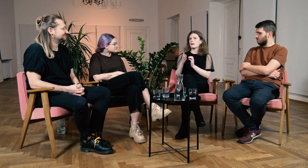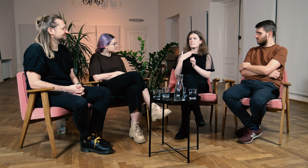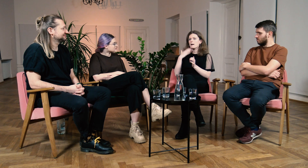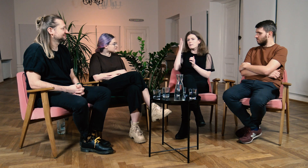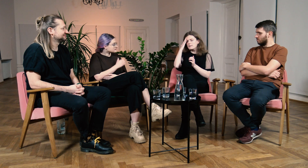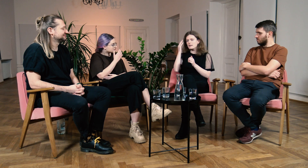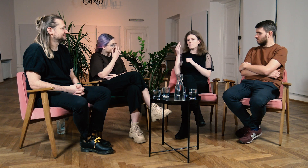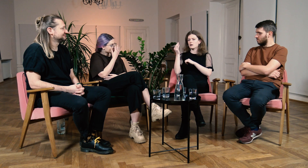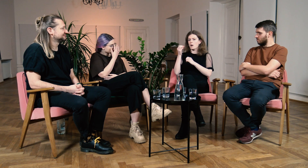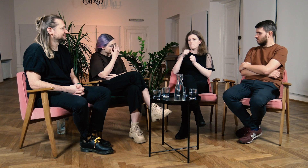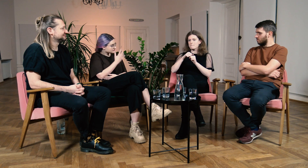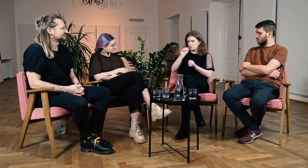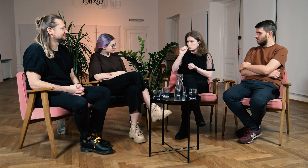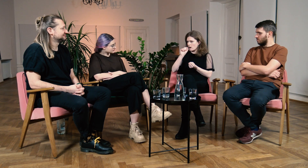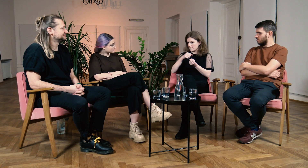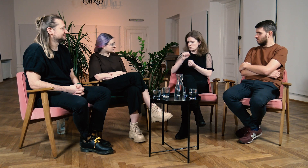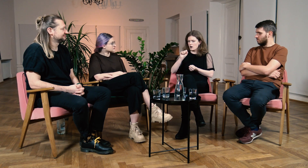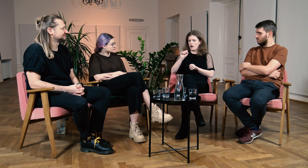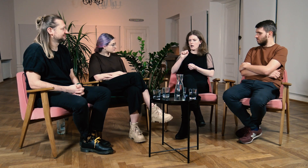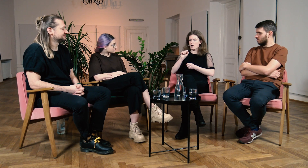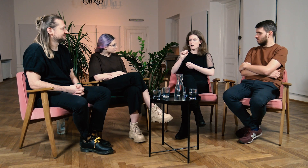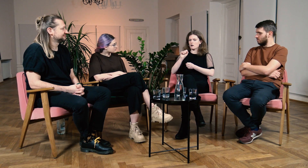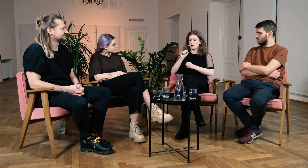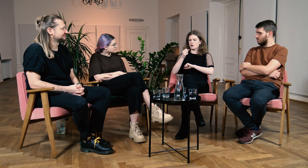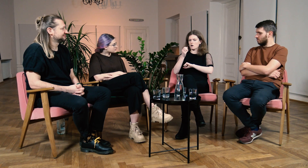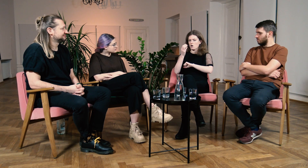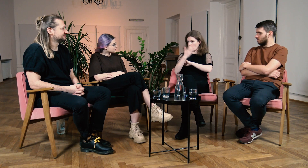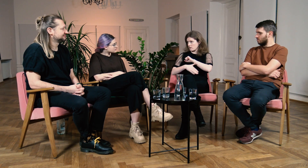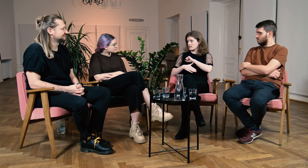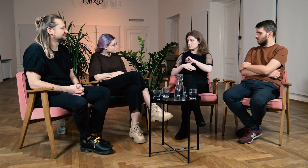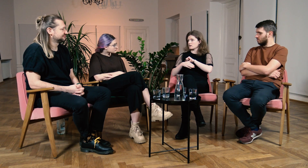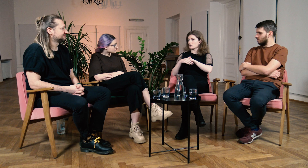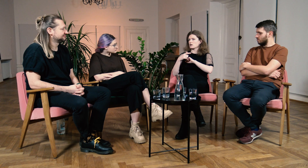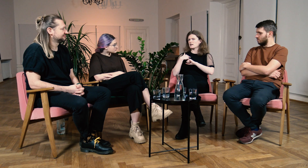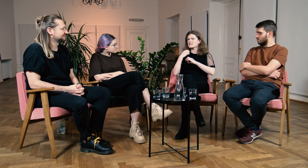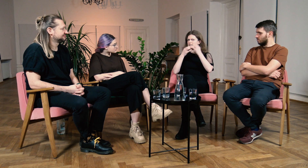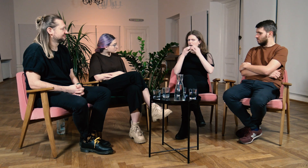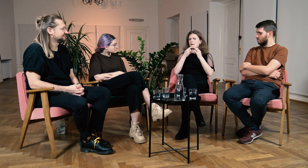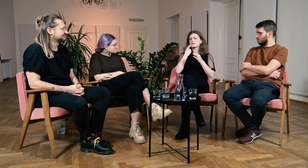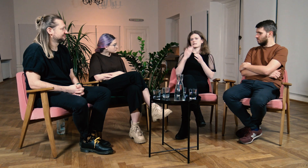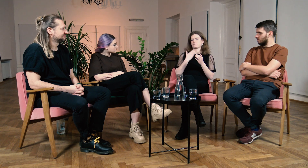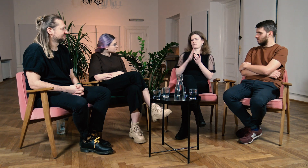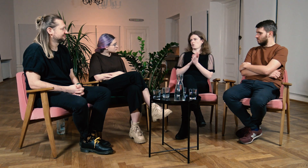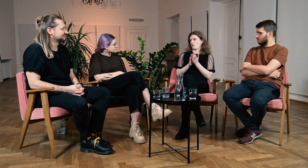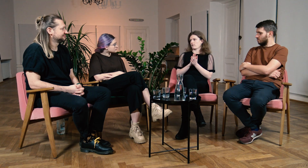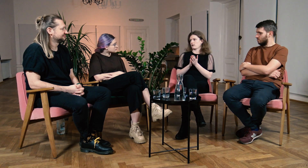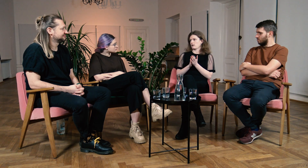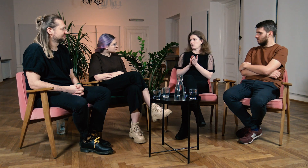Pamiętam, że tuż po maturze zastanawiałam się nad tym czy nie zacząć uczyć się języka migowego.